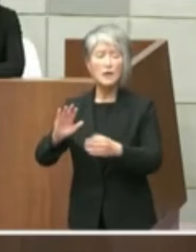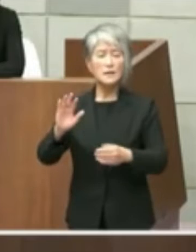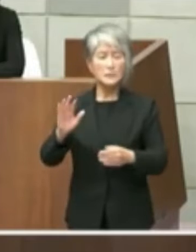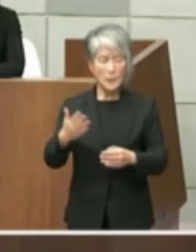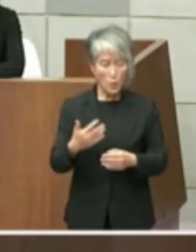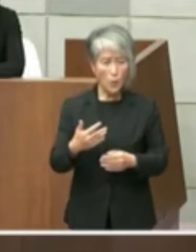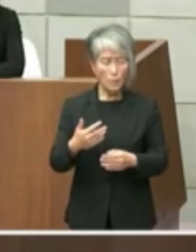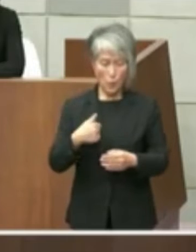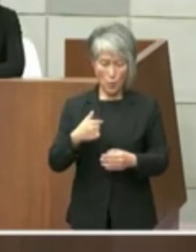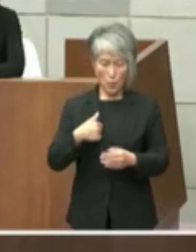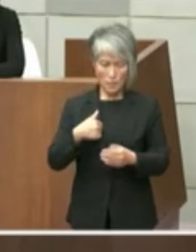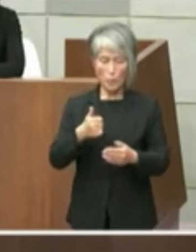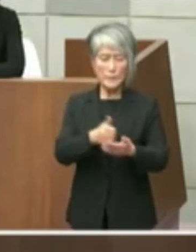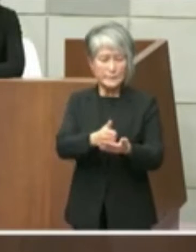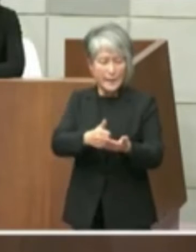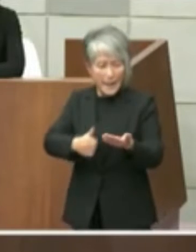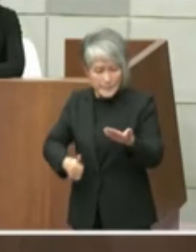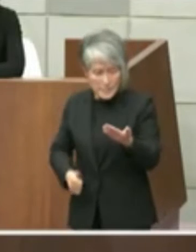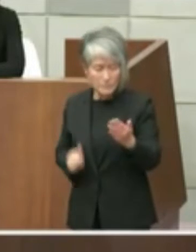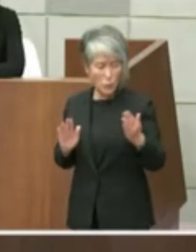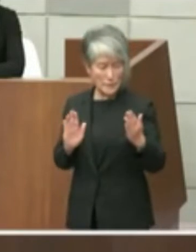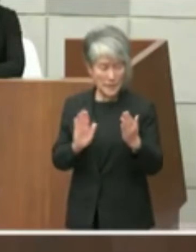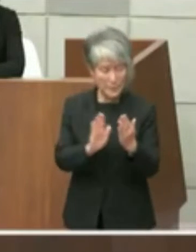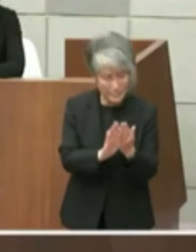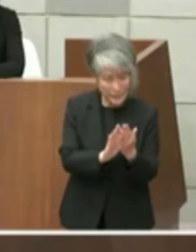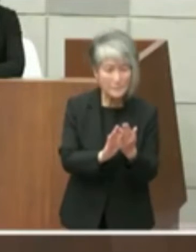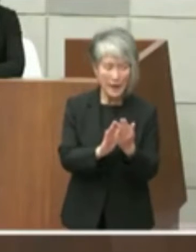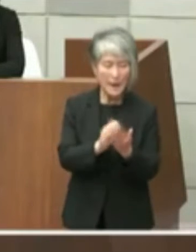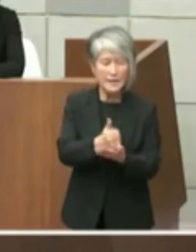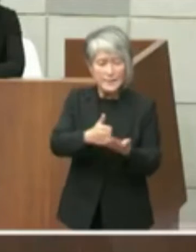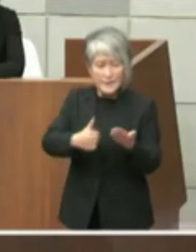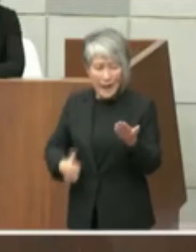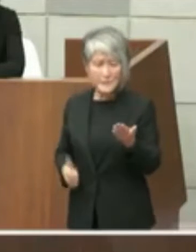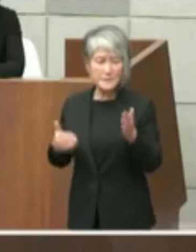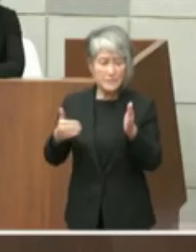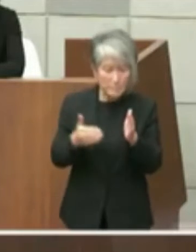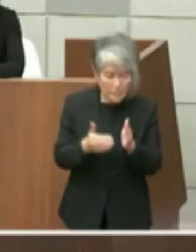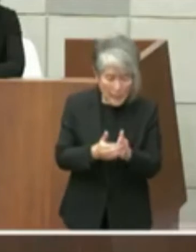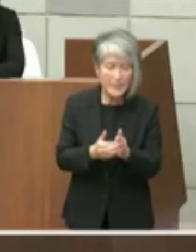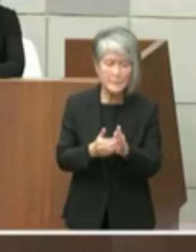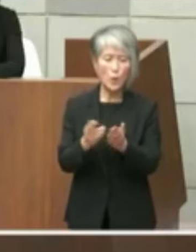たのでえ知事退任までに入ってる方向づけ は困難というようなふうに私は受け止めた